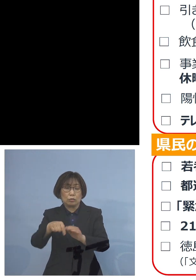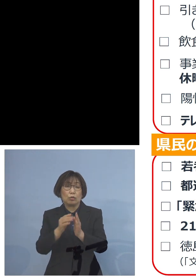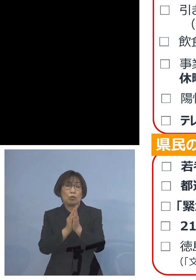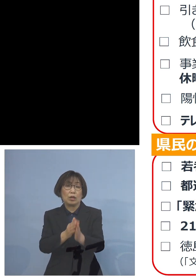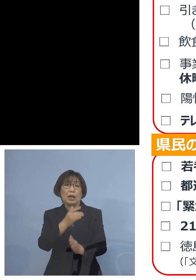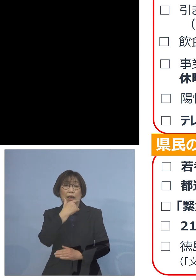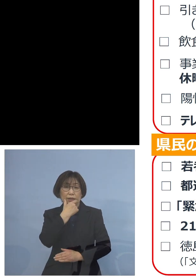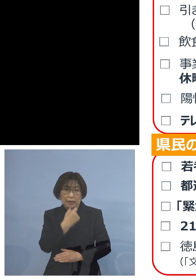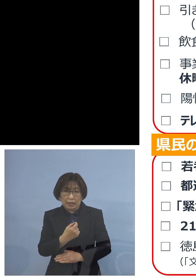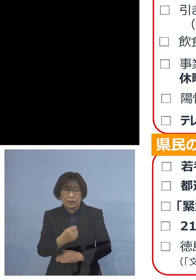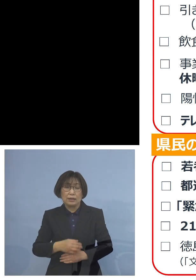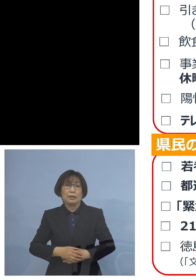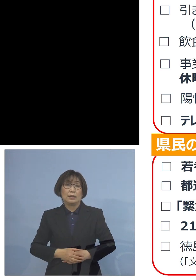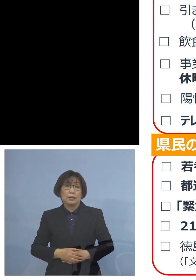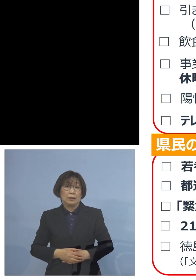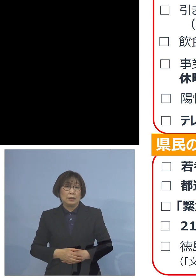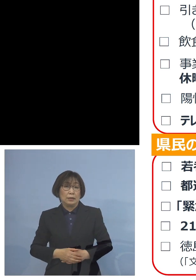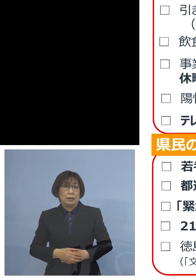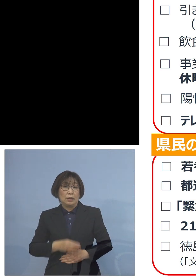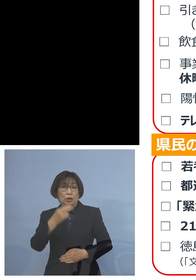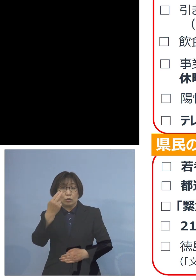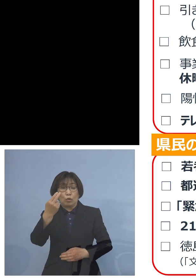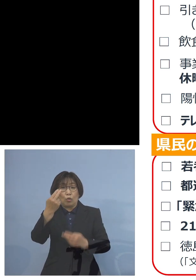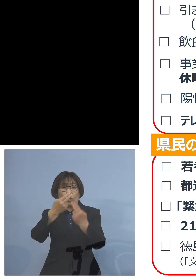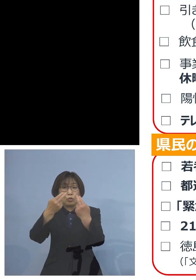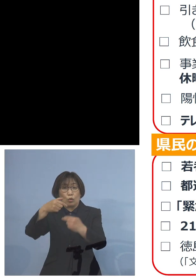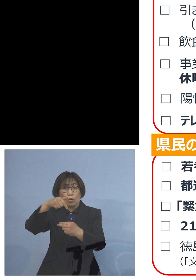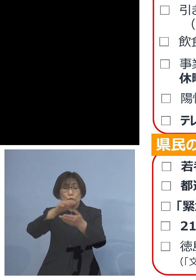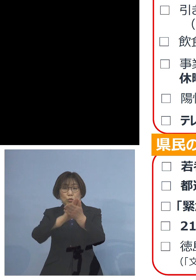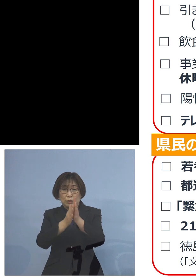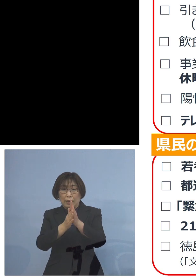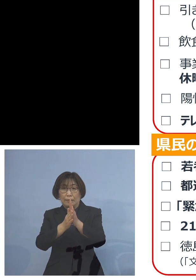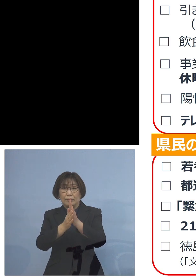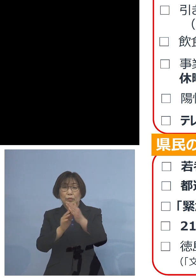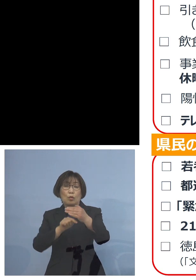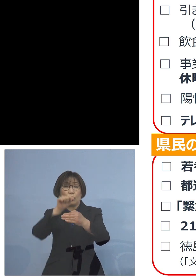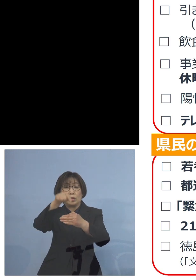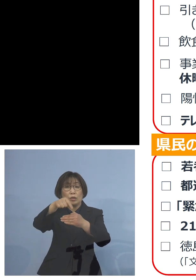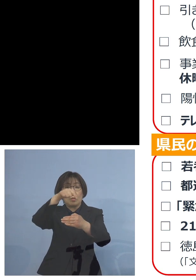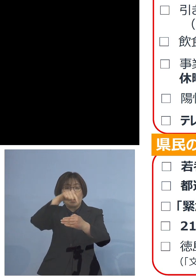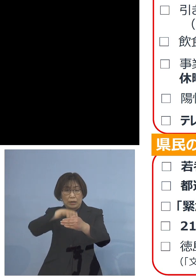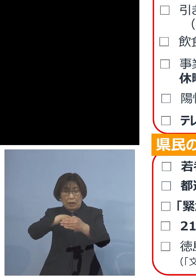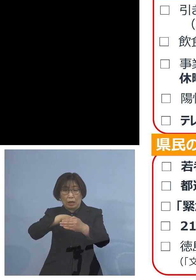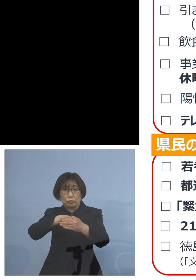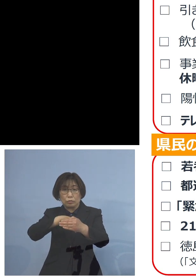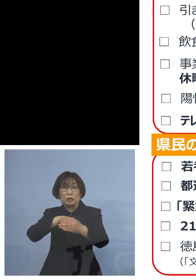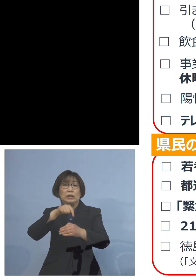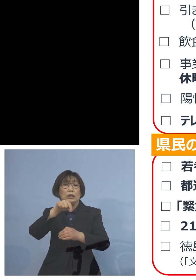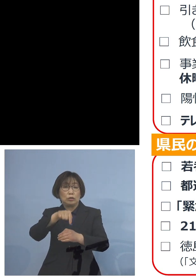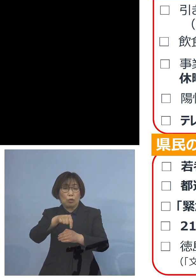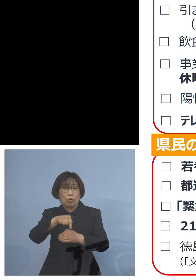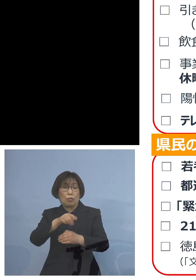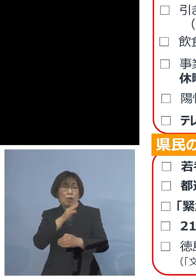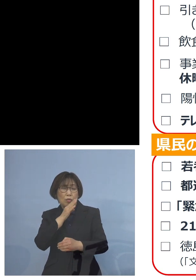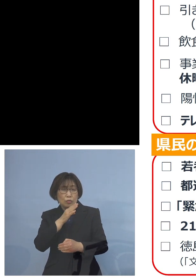またその意味で都道府県域を またがる移動 こちらについても本当に 慎重に行なっていただきたい